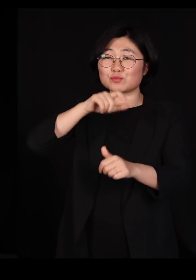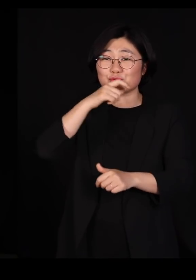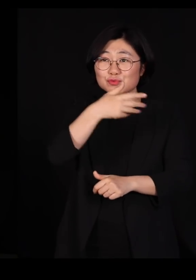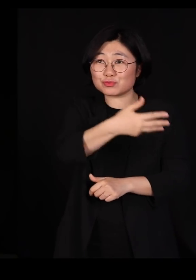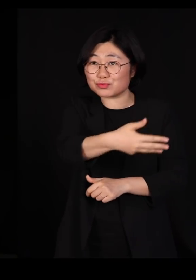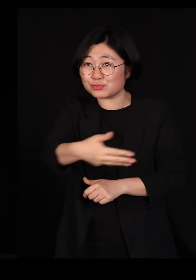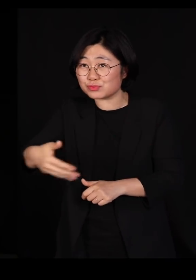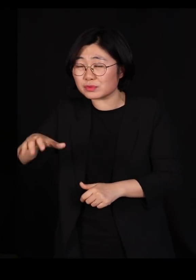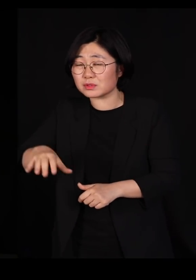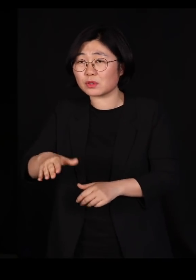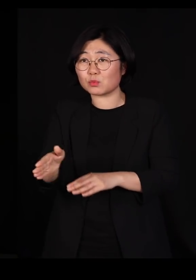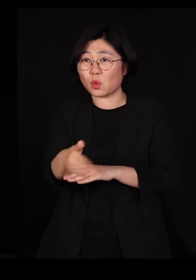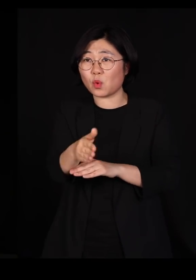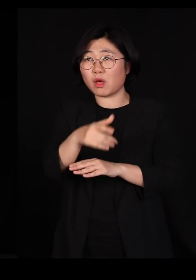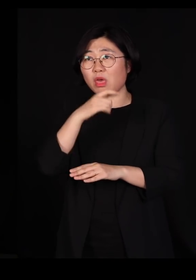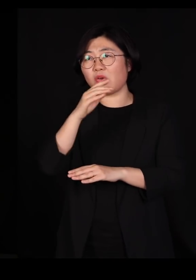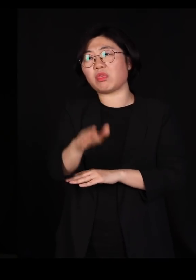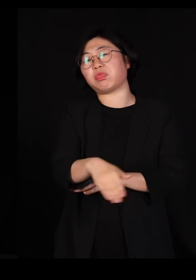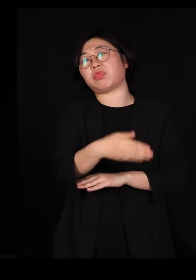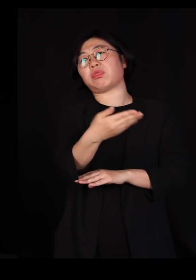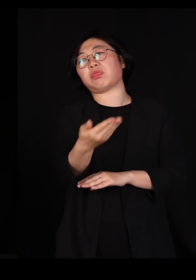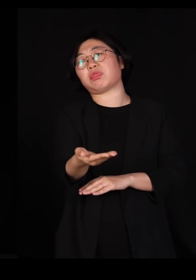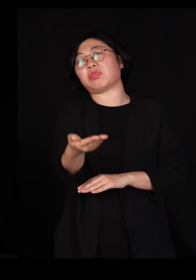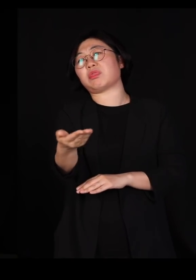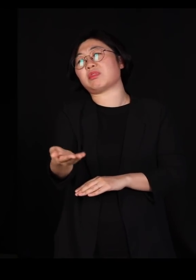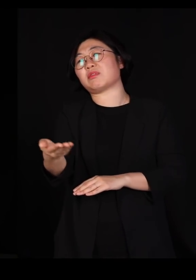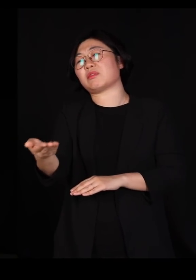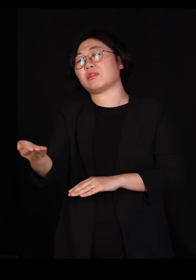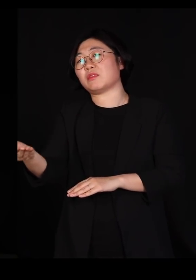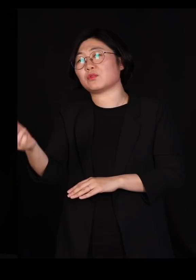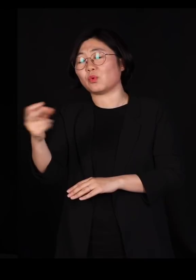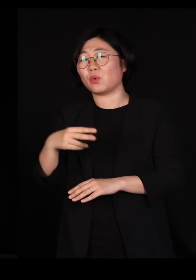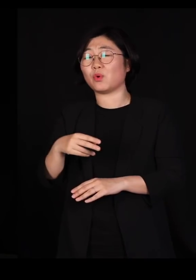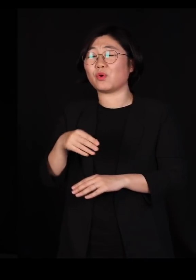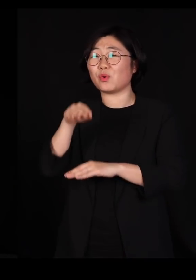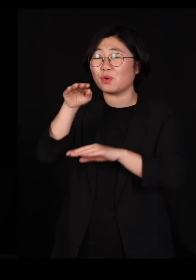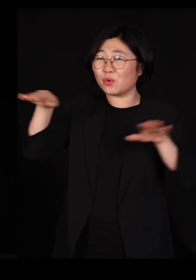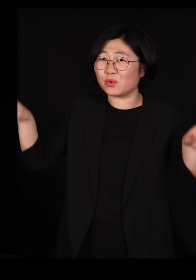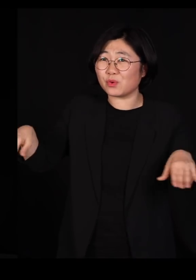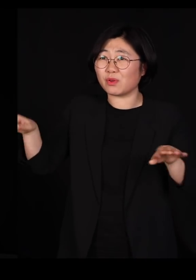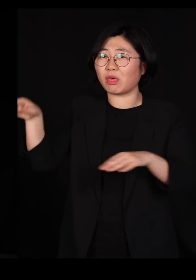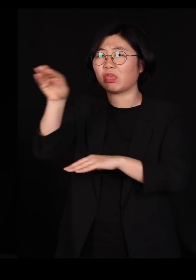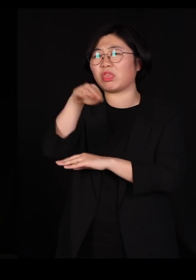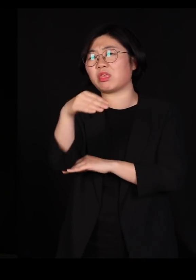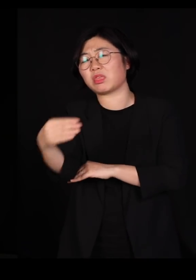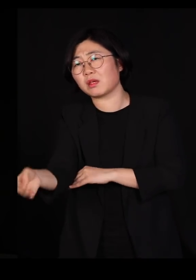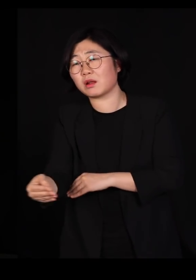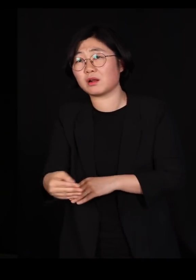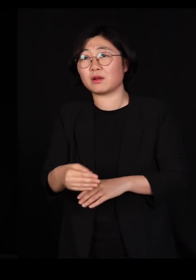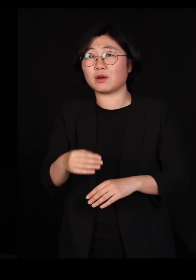물고기들이 배를 뒤집고 뜨기 시작하고 왜가리가 넘어지고 동네 사람들이 이상한 질병에 걸려서